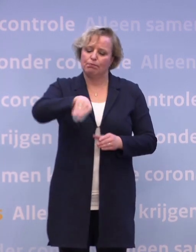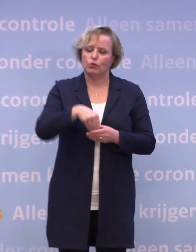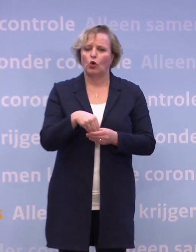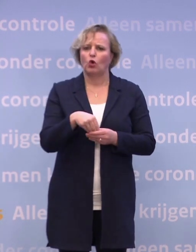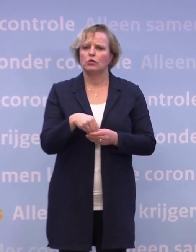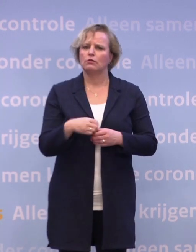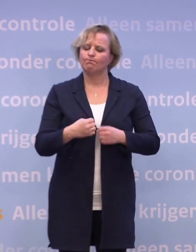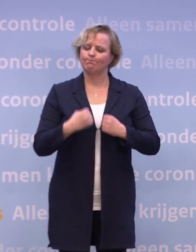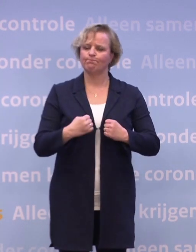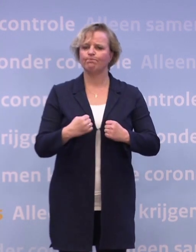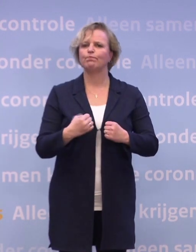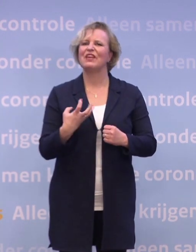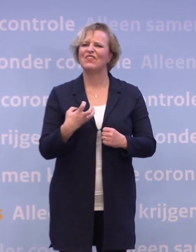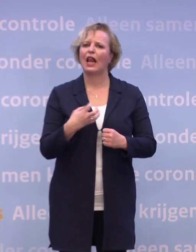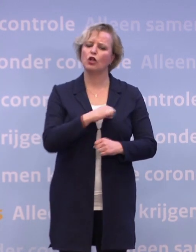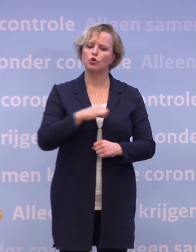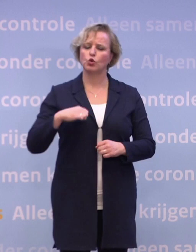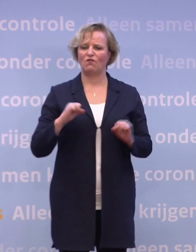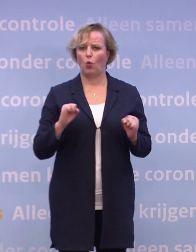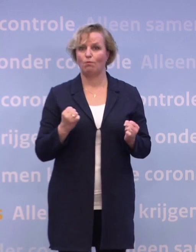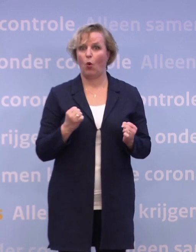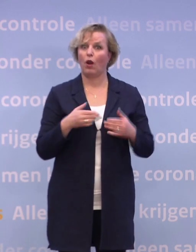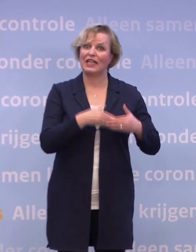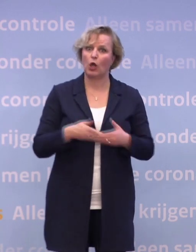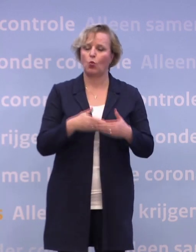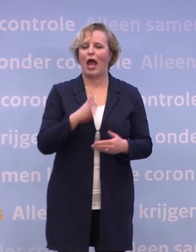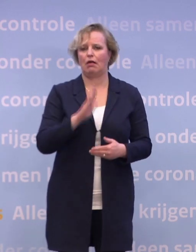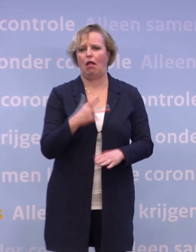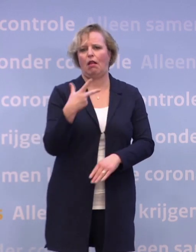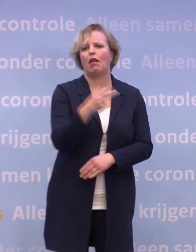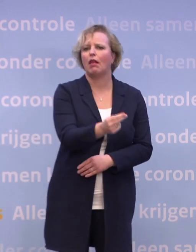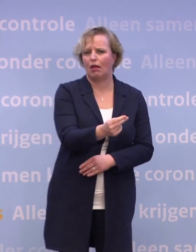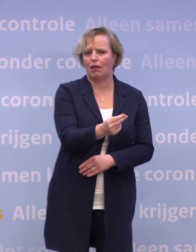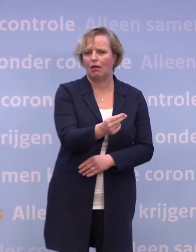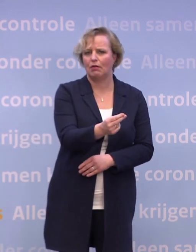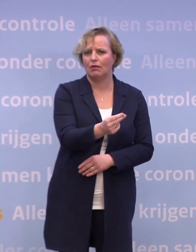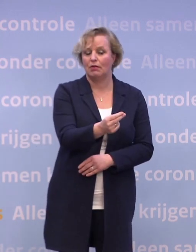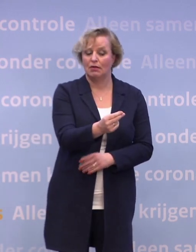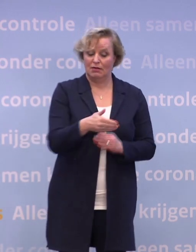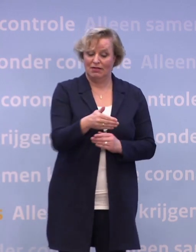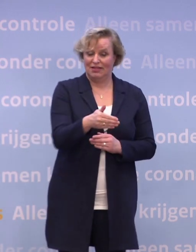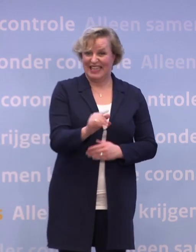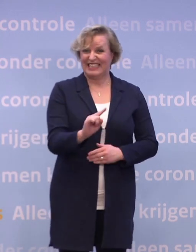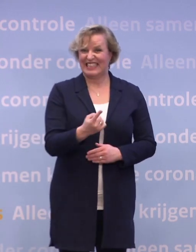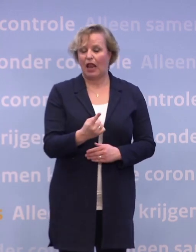...om zo vroeg mogelijk in januari de eerste vaccinatie te kunnen zetten. En dat dat al zo snel is, dat is fantastisch.